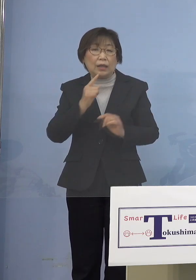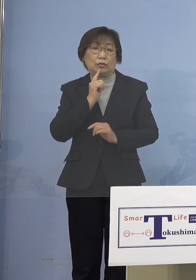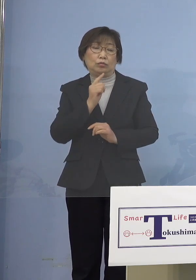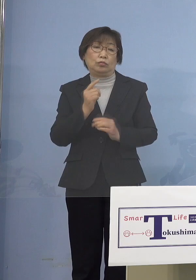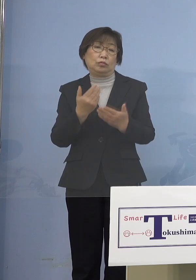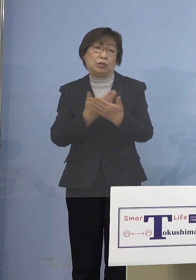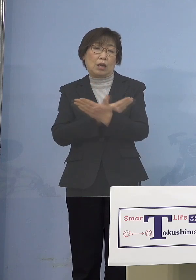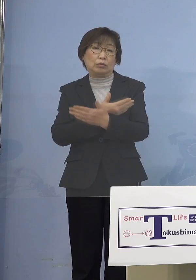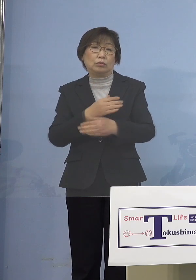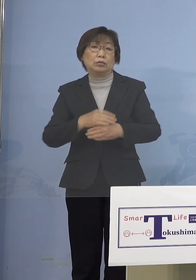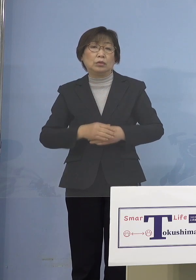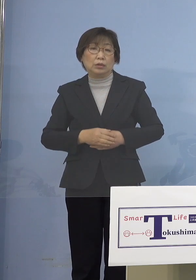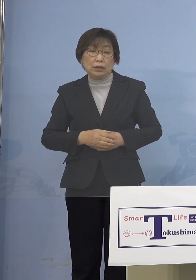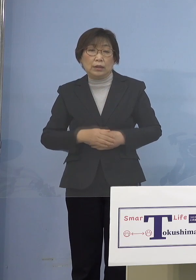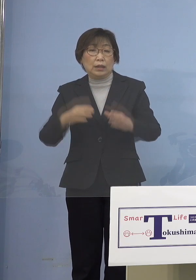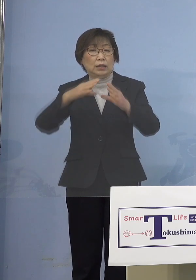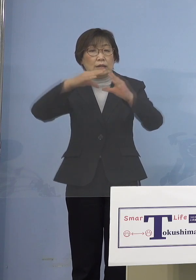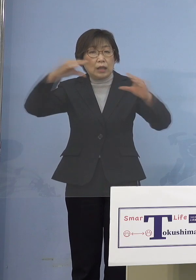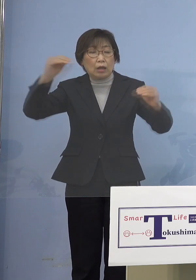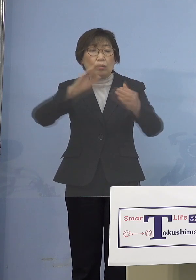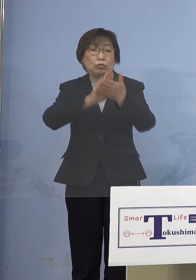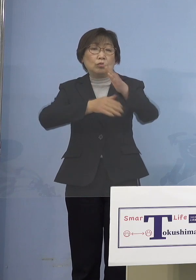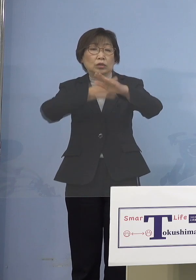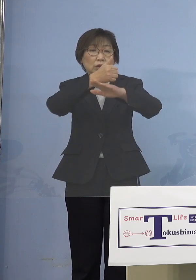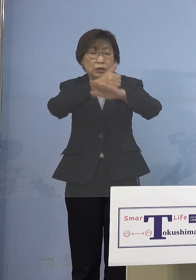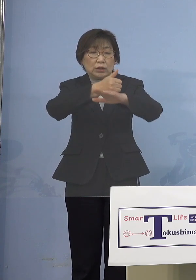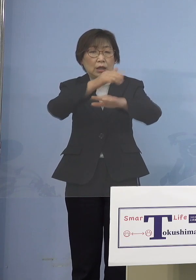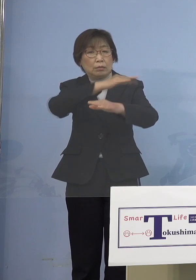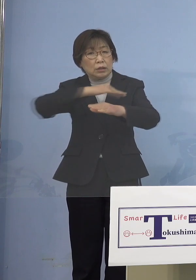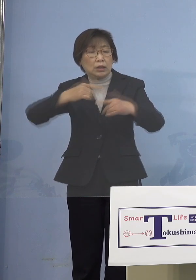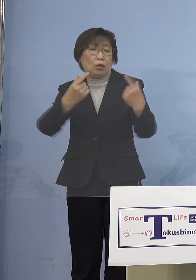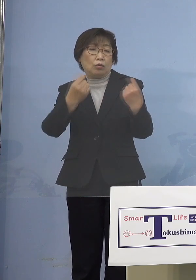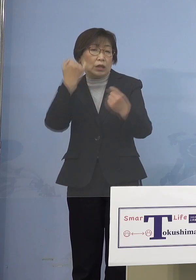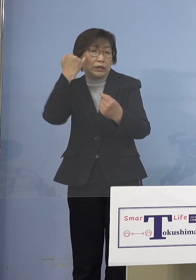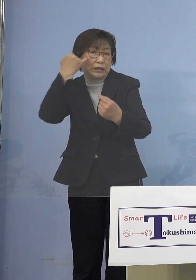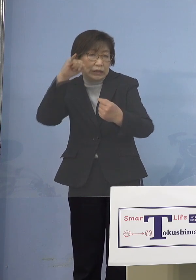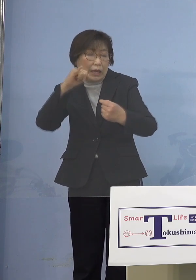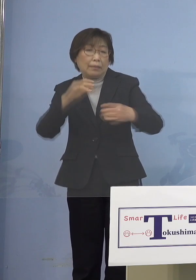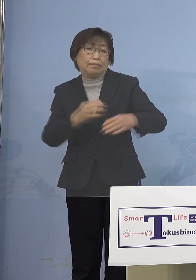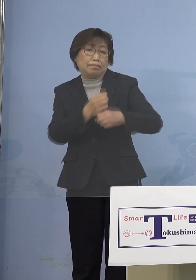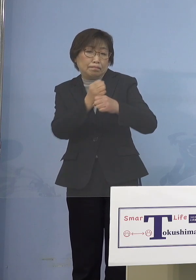今、全部のほとんど知事がそう言って いますよねということになりますので